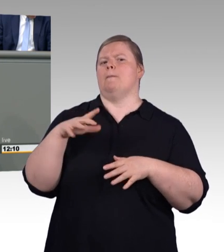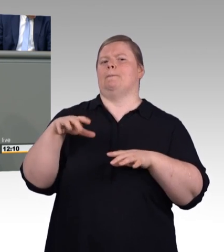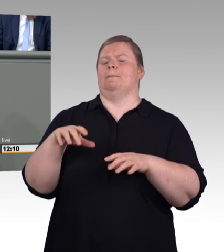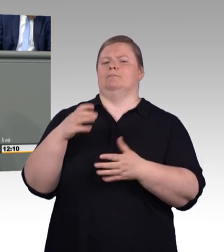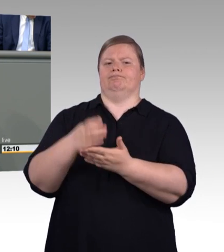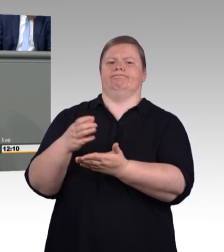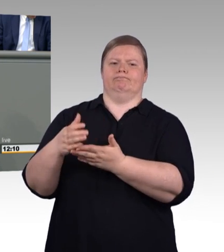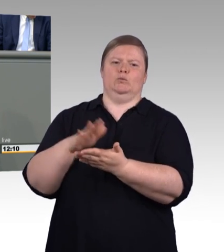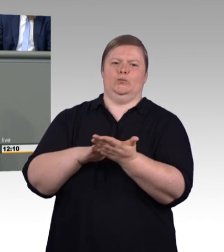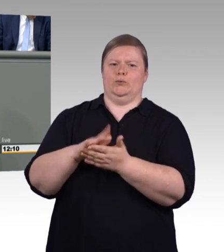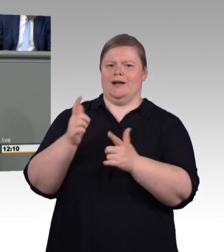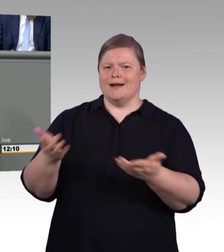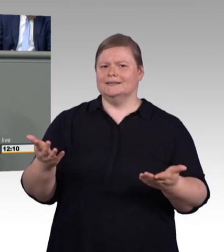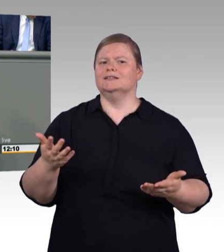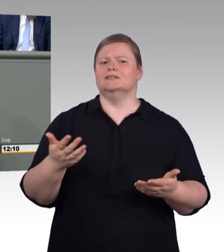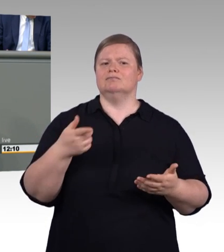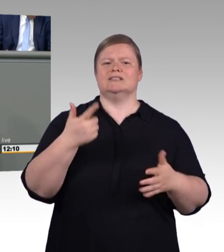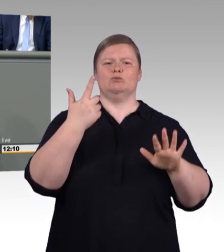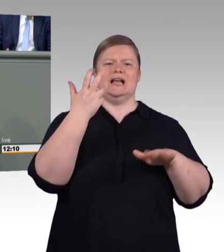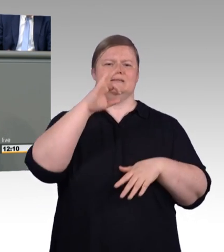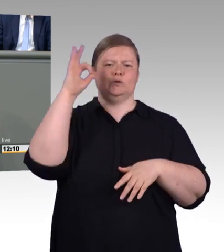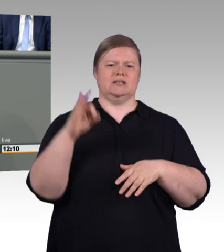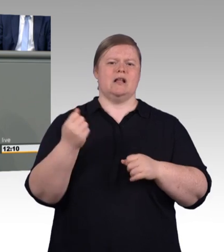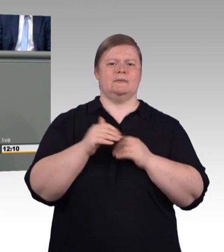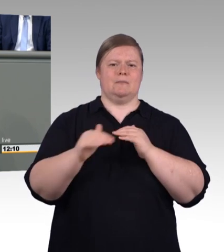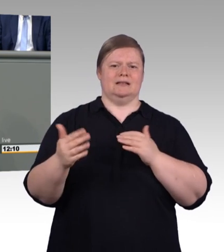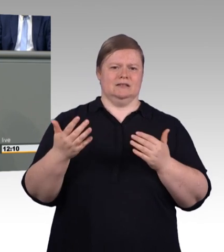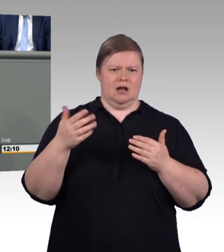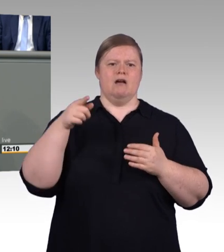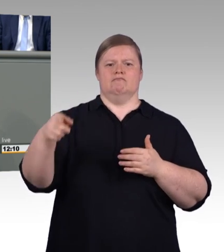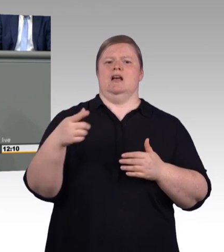Ja, ein kleines Gedankenexperiment hierzu. Wenn Sie mit zwei jungen Leuten in den Wald